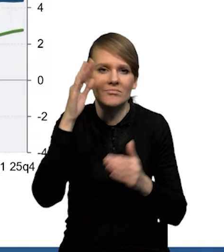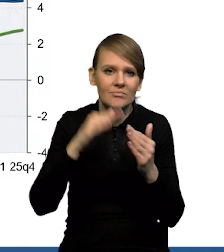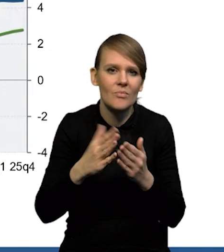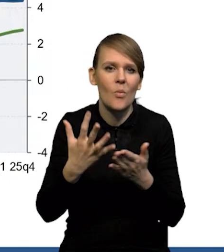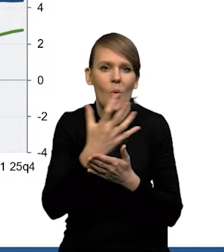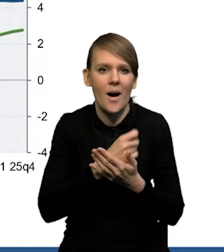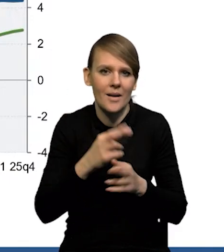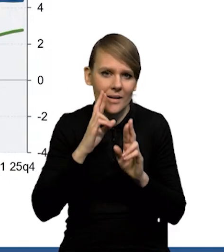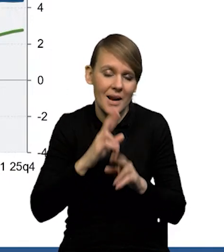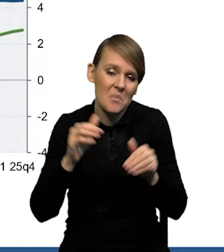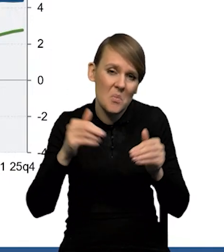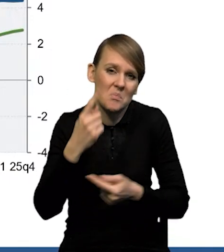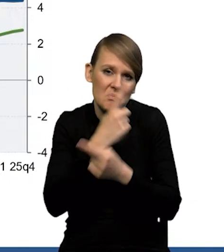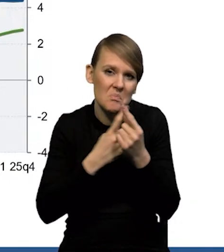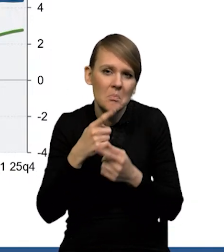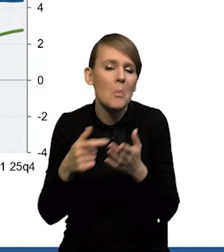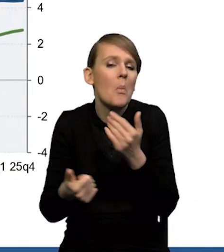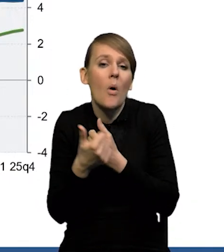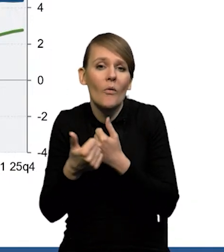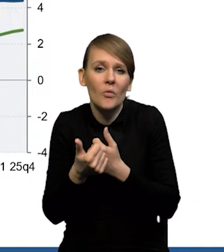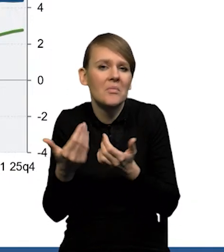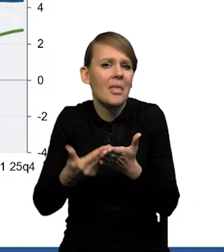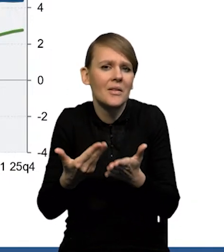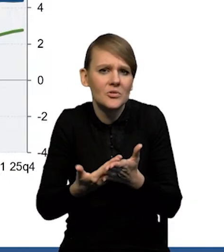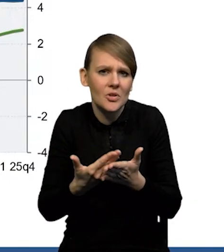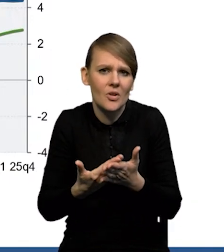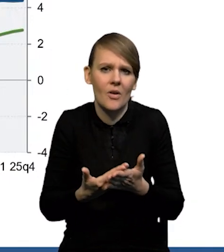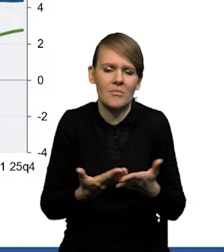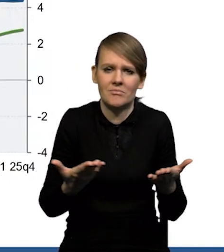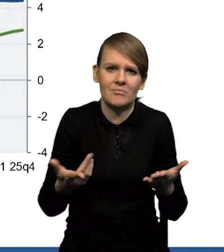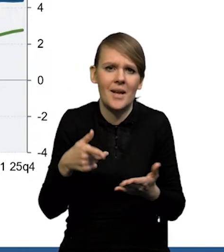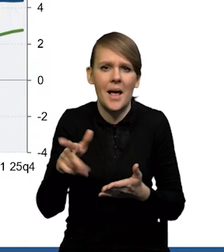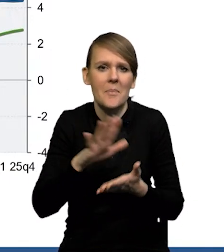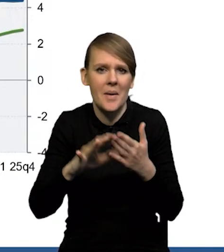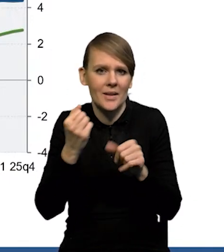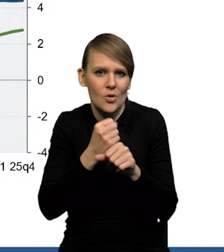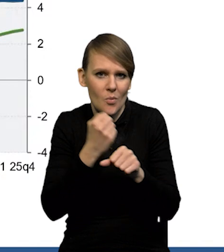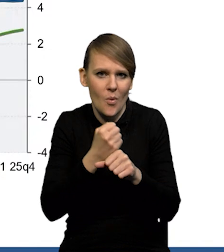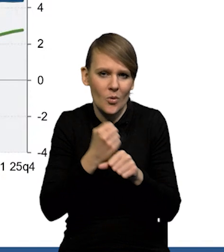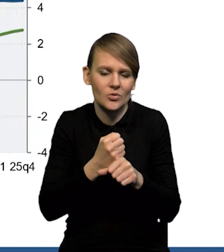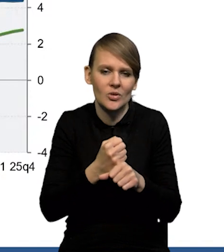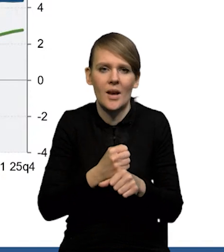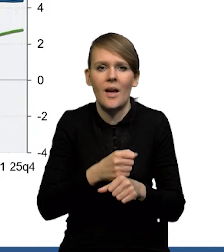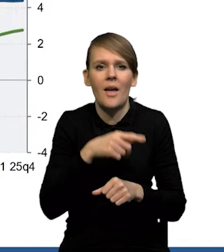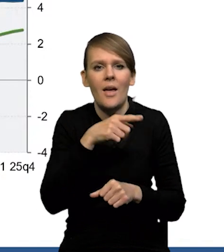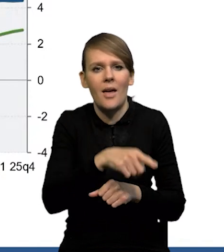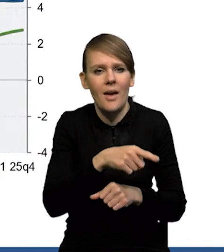Można się oczywiście zastanawiać, dlaczego tak się dzieje, jaki jest powód, dla którego bezrobocie rośnie powiedzmy mniej,